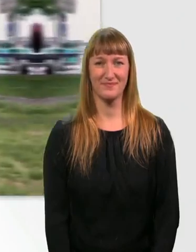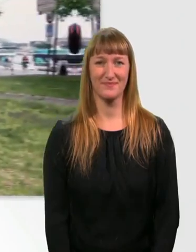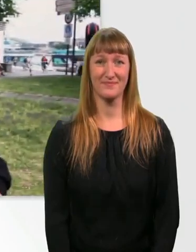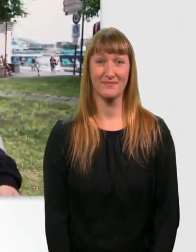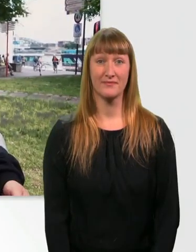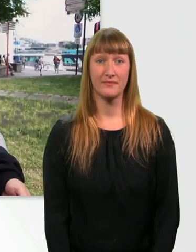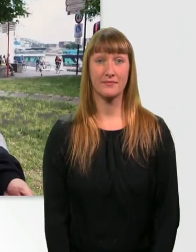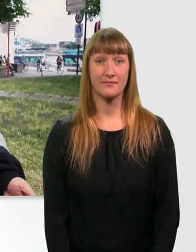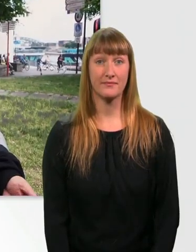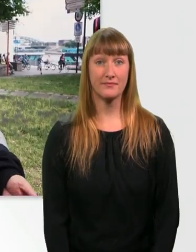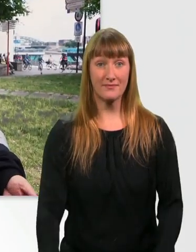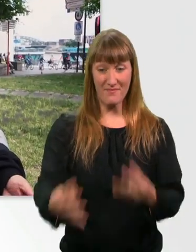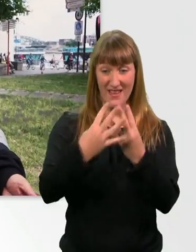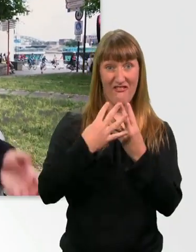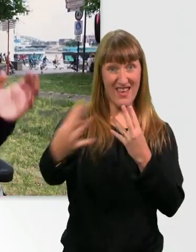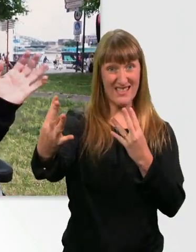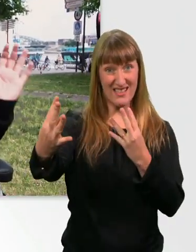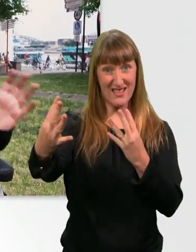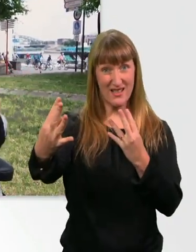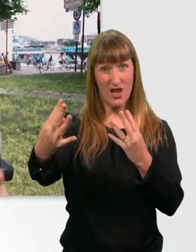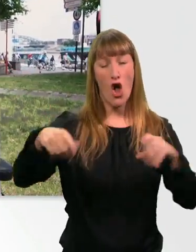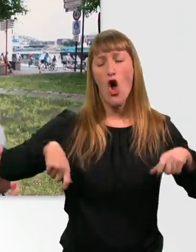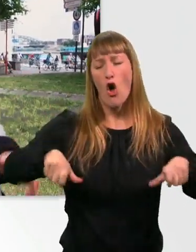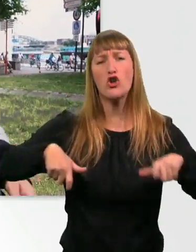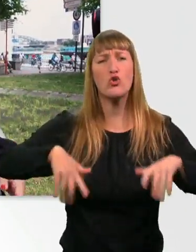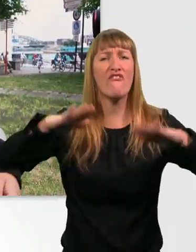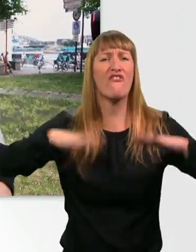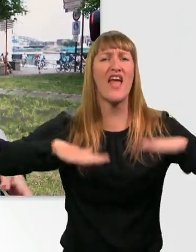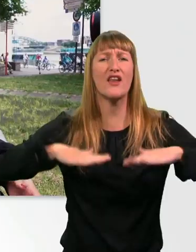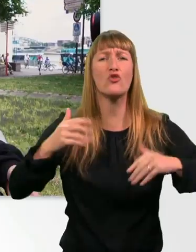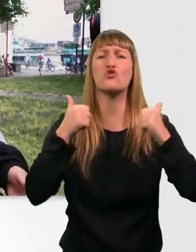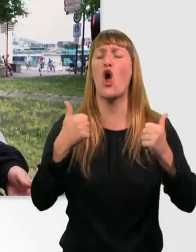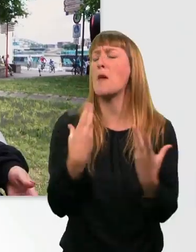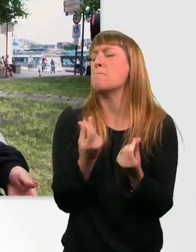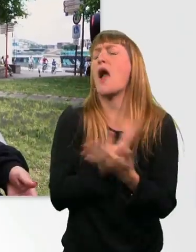Wenn ich über die Wiese fahre, ist mein Rollstuhl so gut gefedert, dass ich das überhaupt gar nicht merke im Rücken.